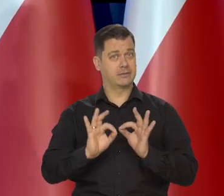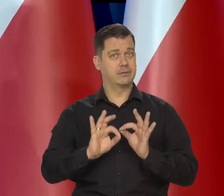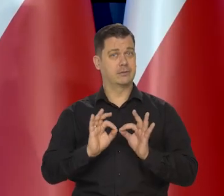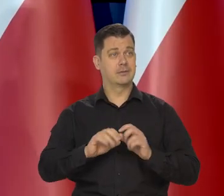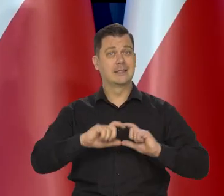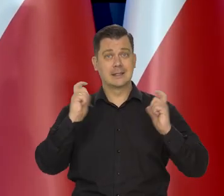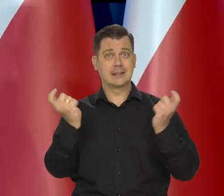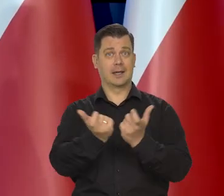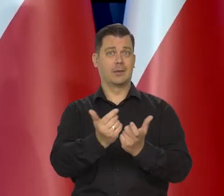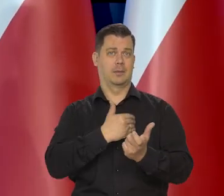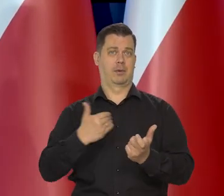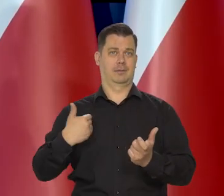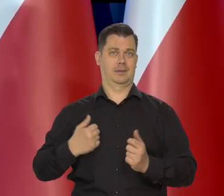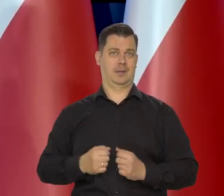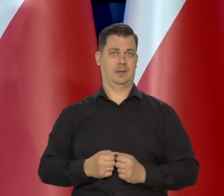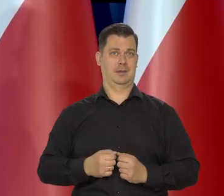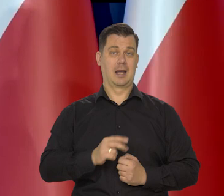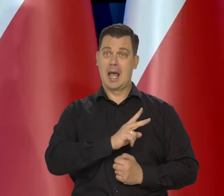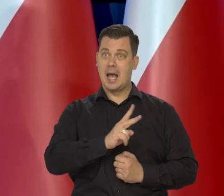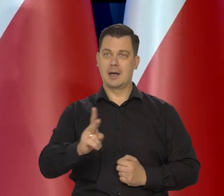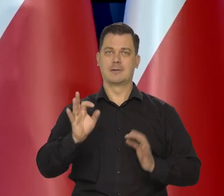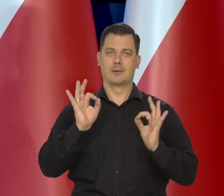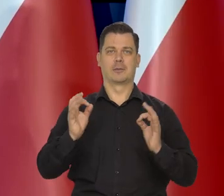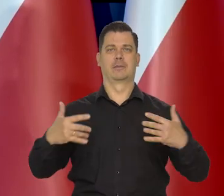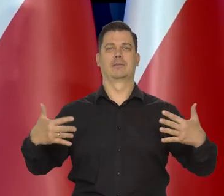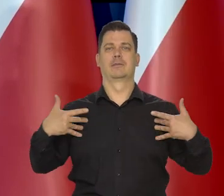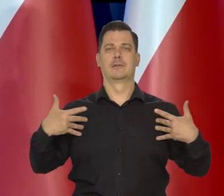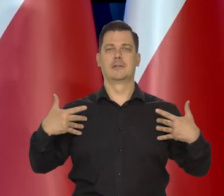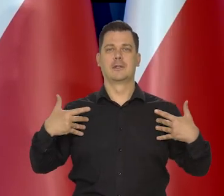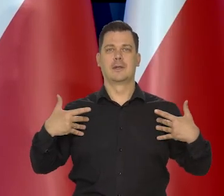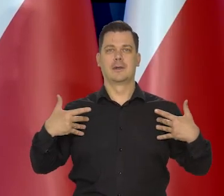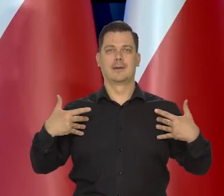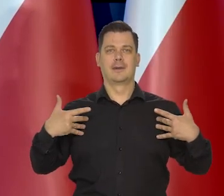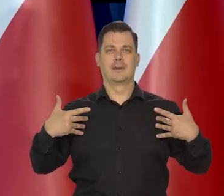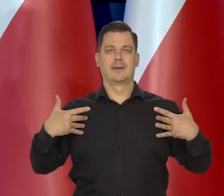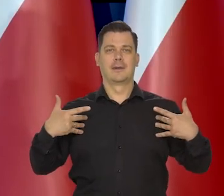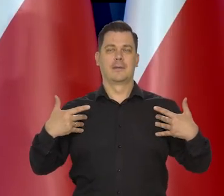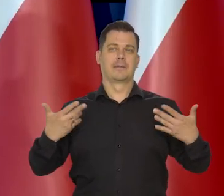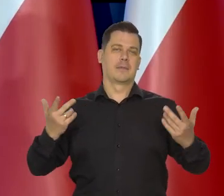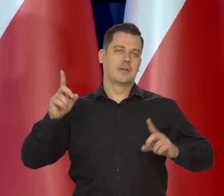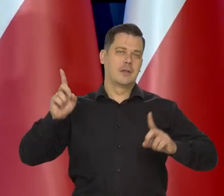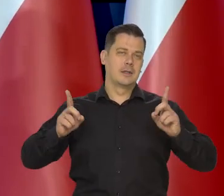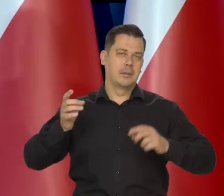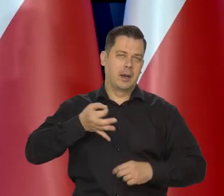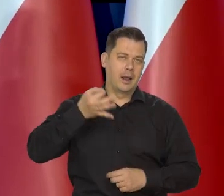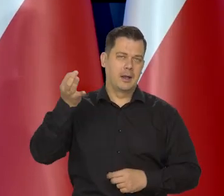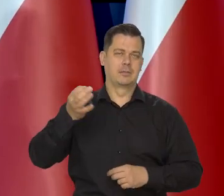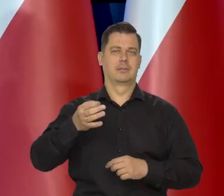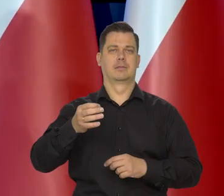wszystkich Polaków, chcemy, żeby wszyscy żyli przyzwoicie. Też no się to lepiej udaje czasami gorzej.